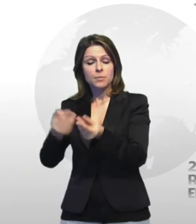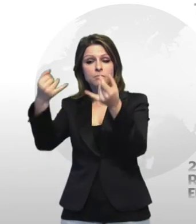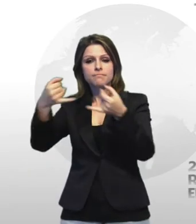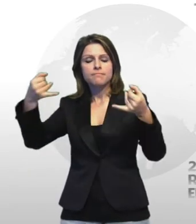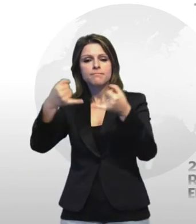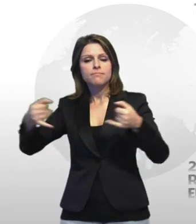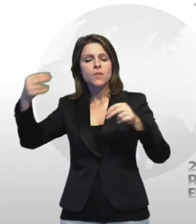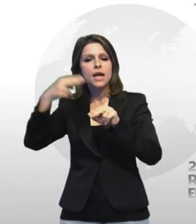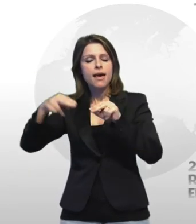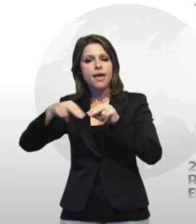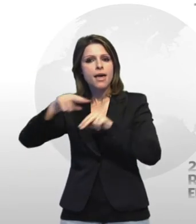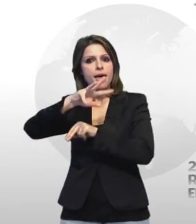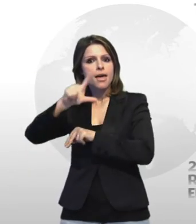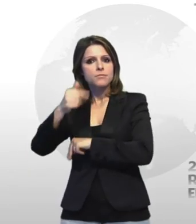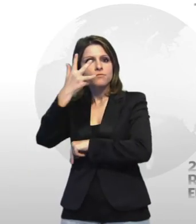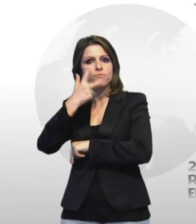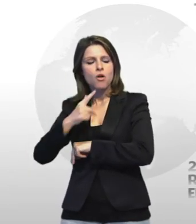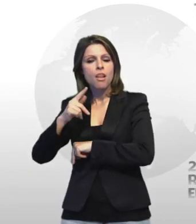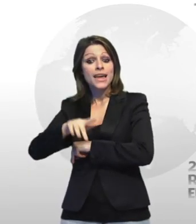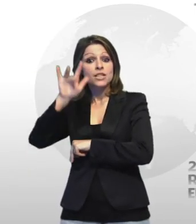alcuni complici di rubare cavi di rame